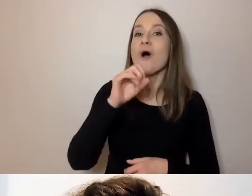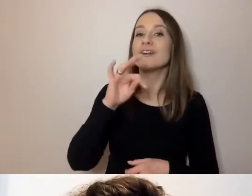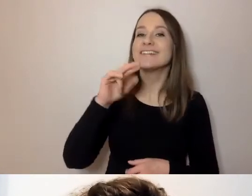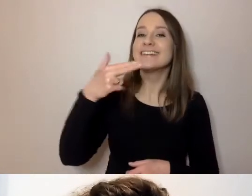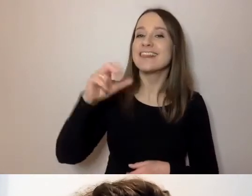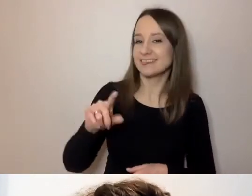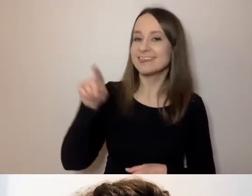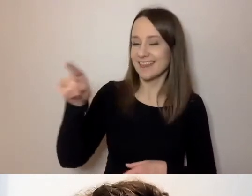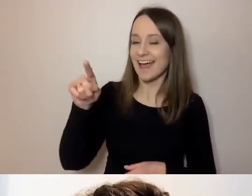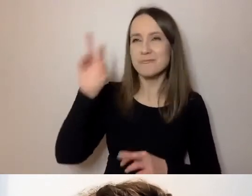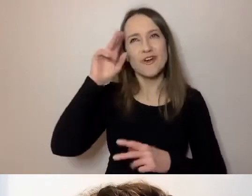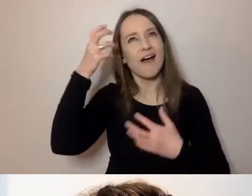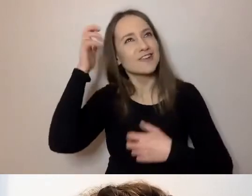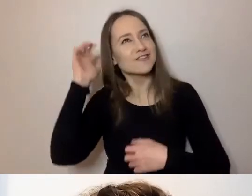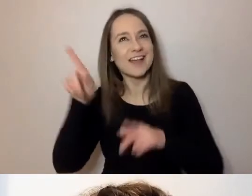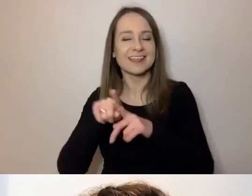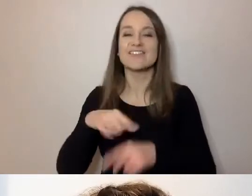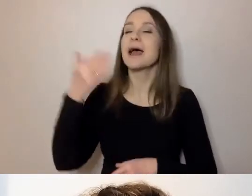gospodyni naszego programu to Michalina Adamska.